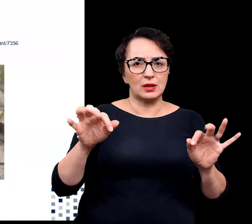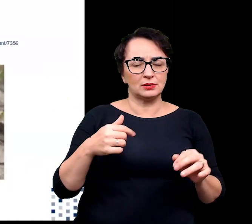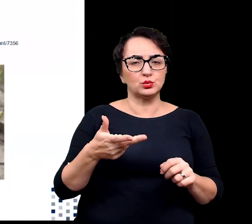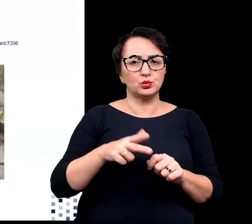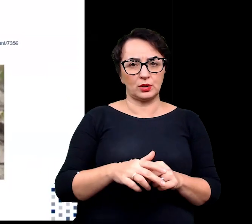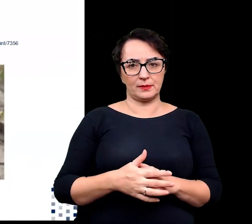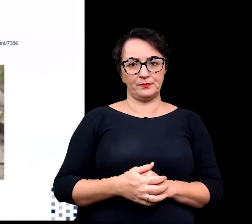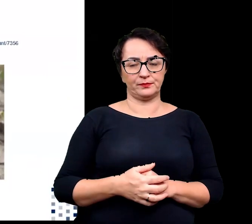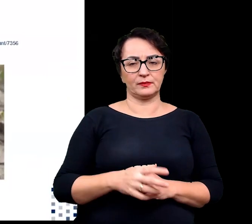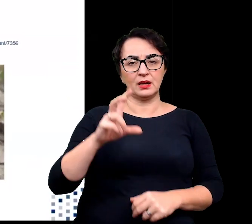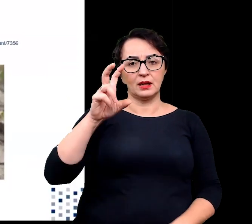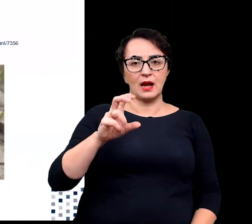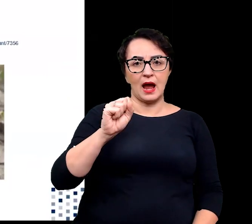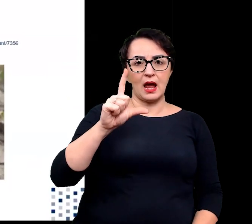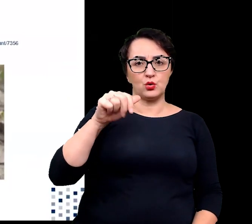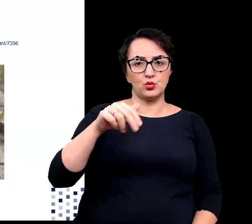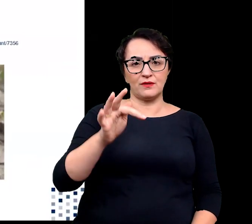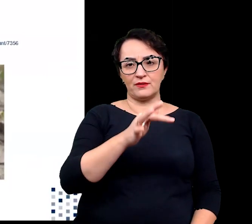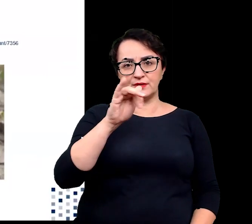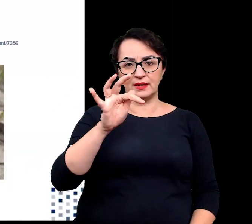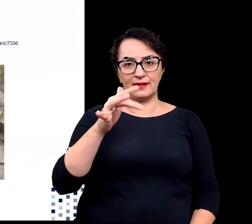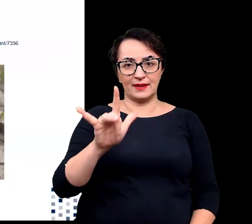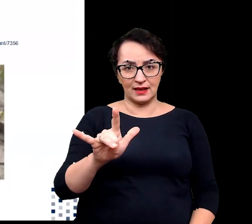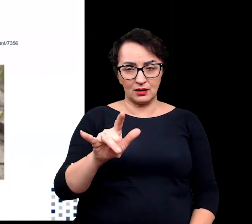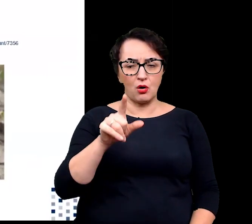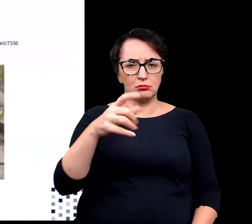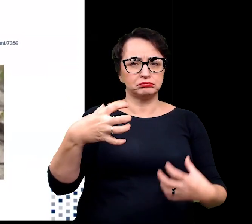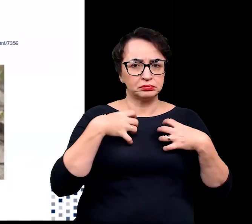Mówię tu halofitach, które naturalnie przeżywają w słonych środowiskach,